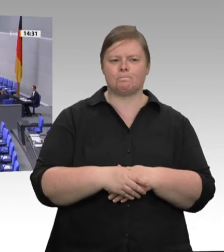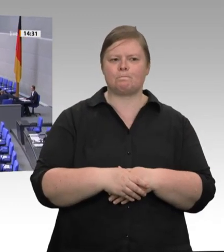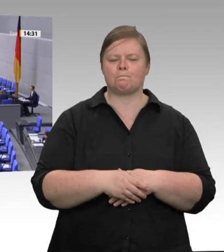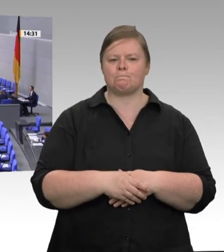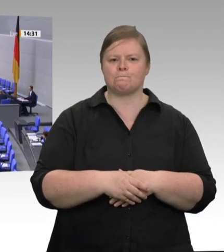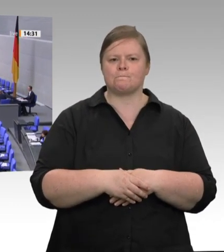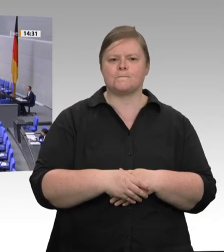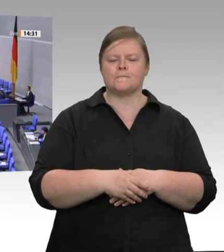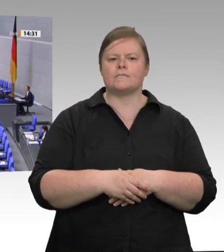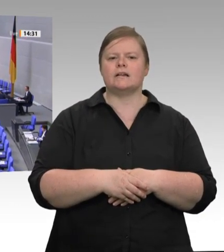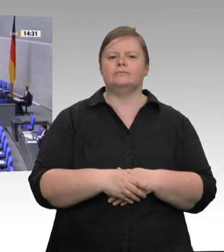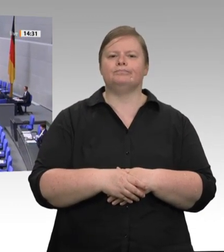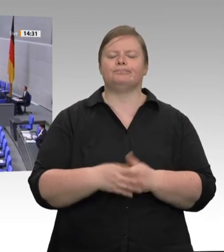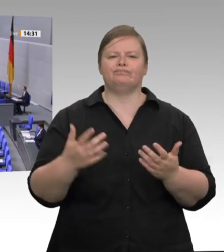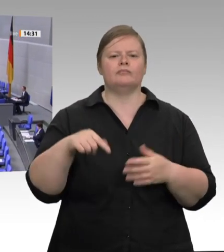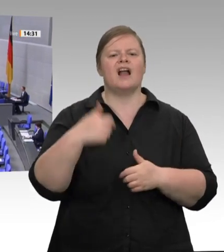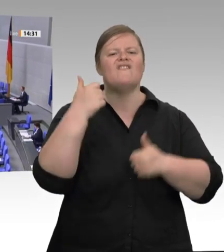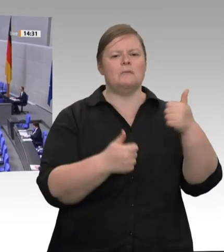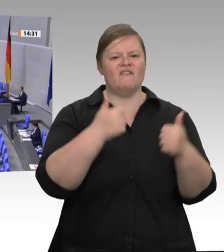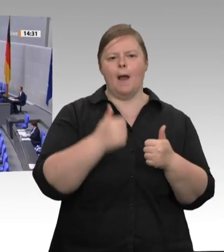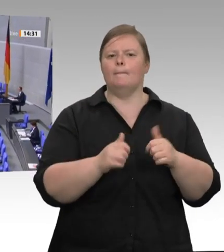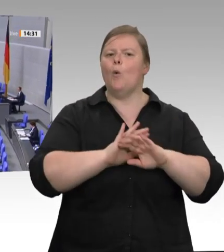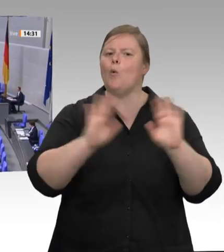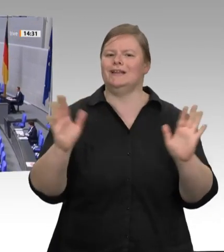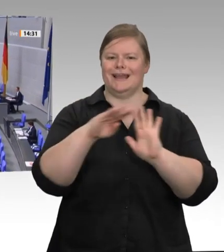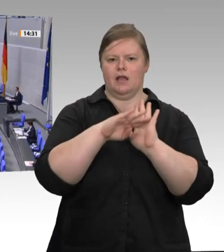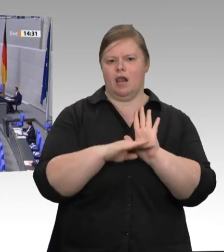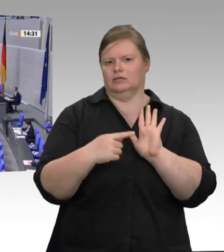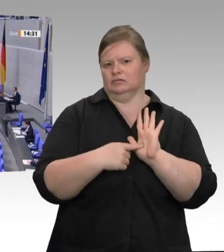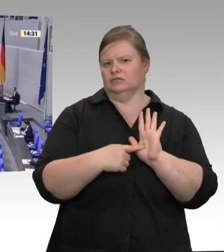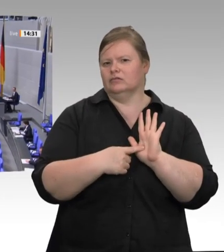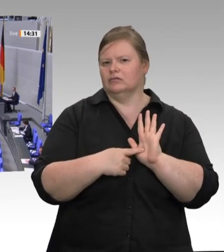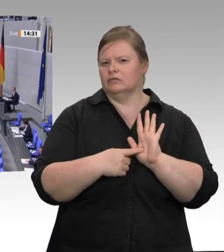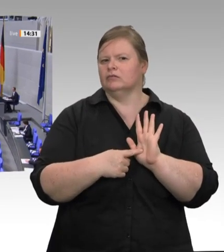eine sich selbst zerstörende Kraft, und deshalb braucht jeder Wettbewerb einen Schiedsrichter,